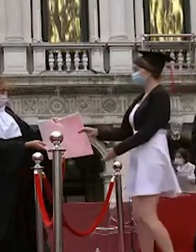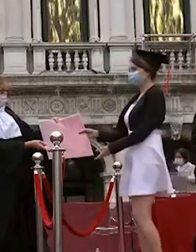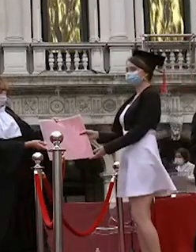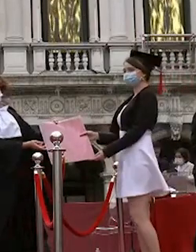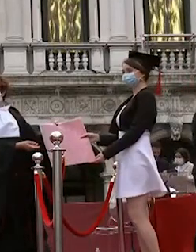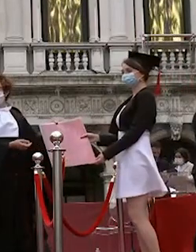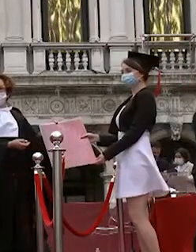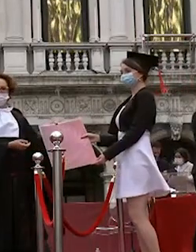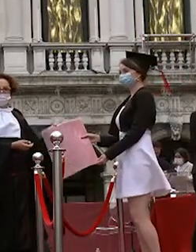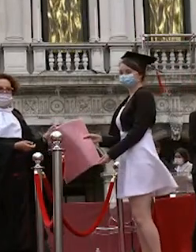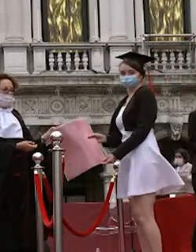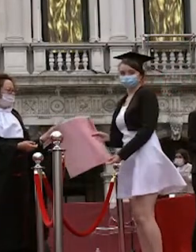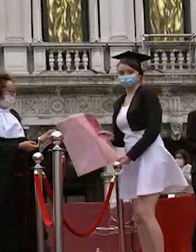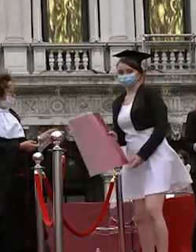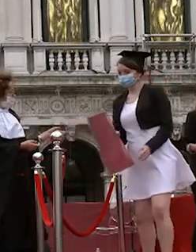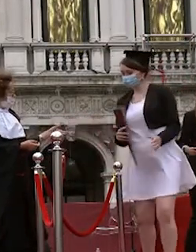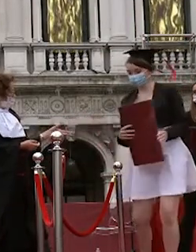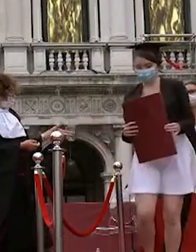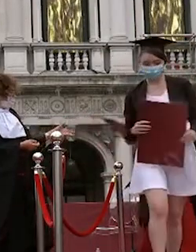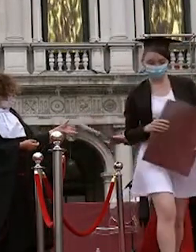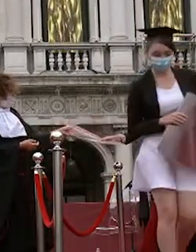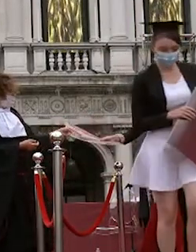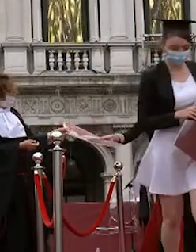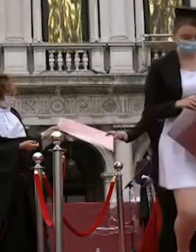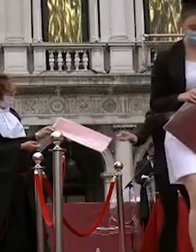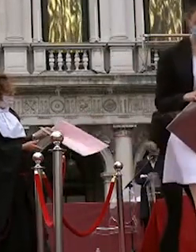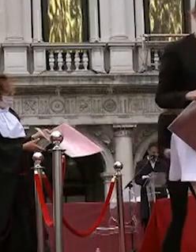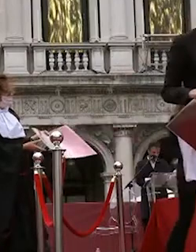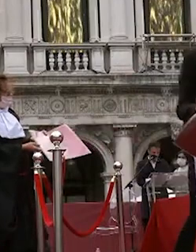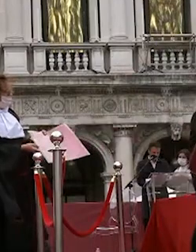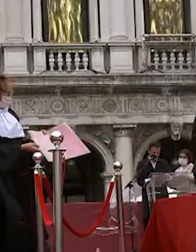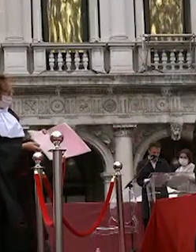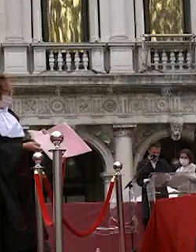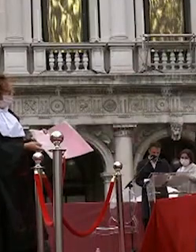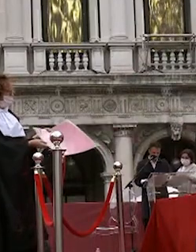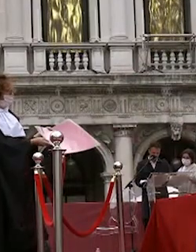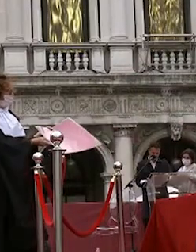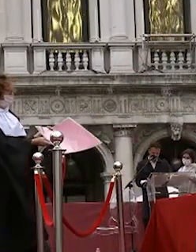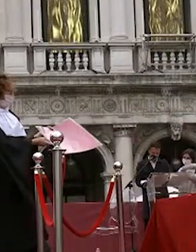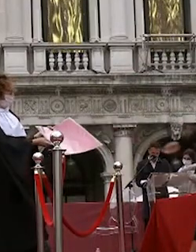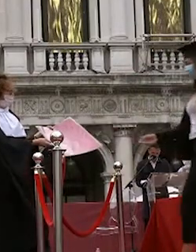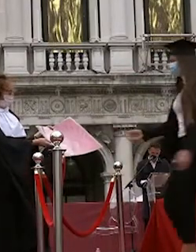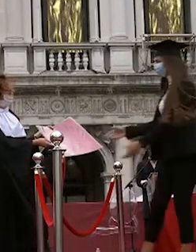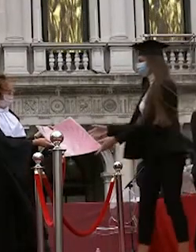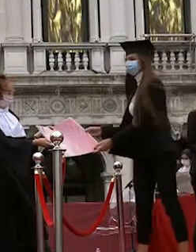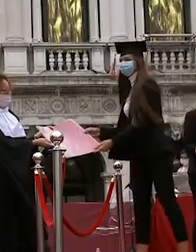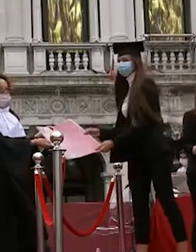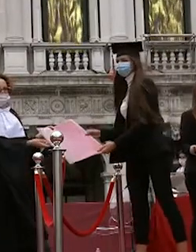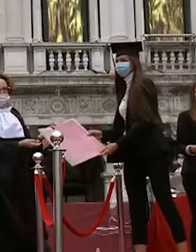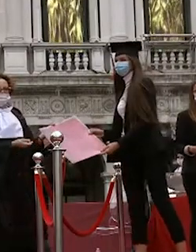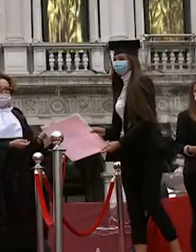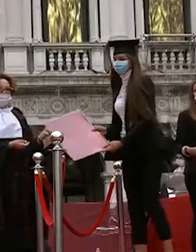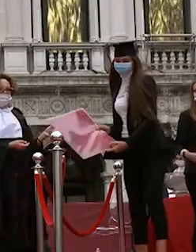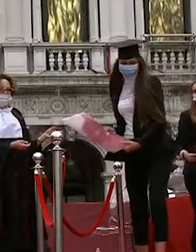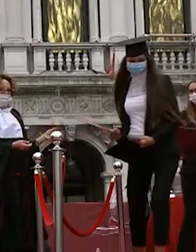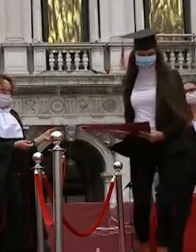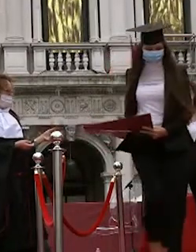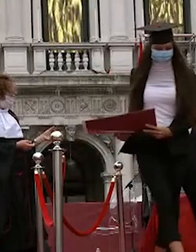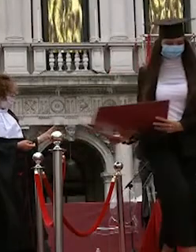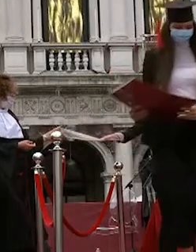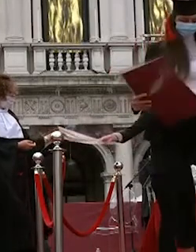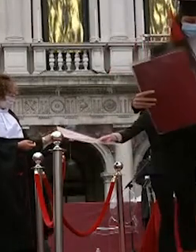zucal nicola martini giulia zuccarello